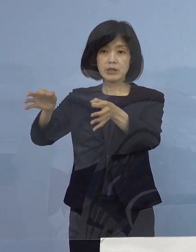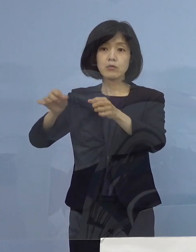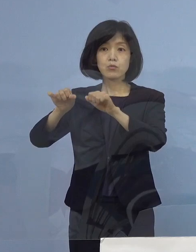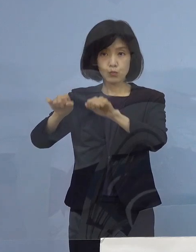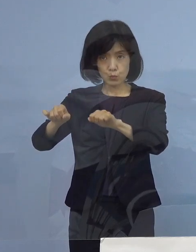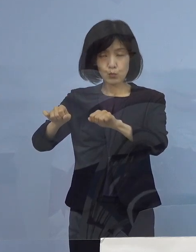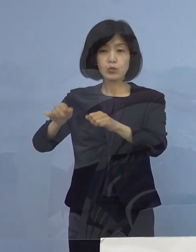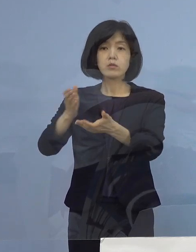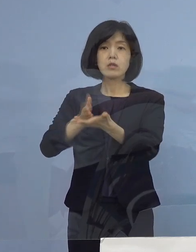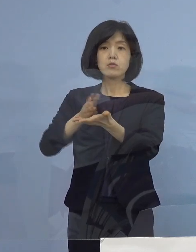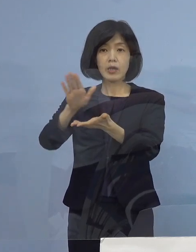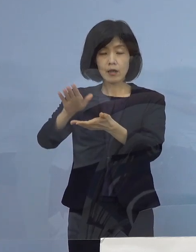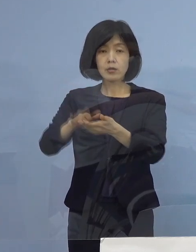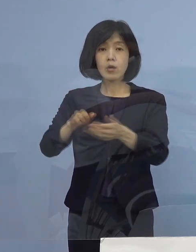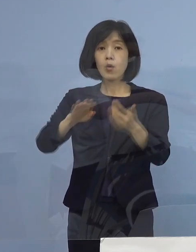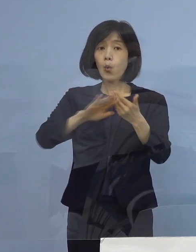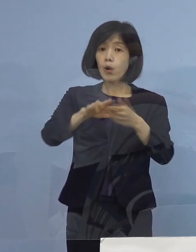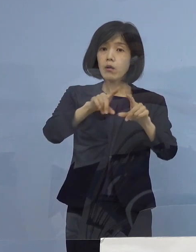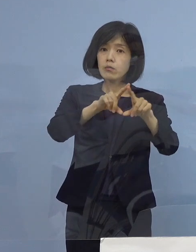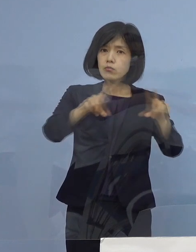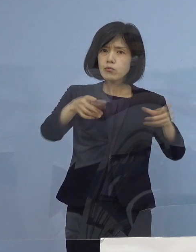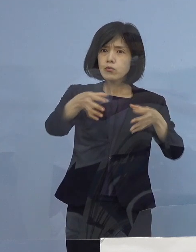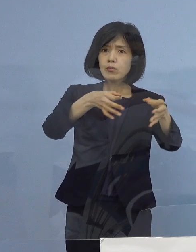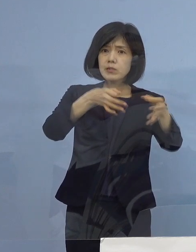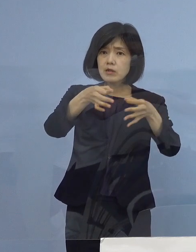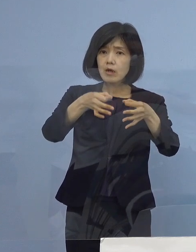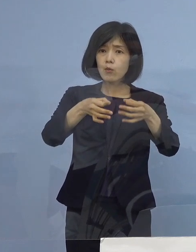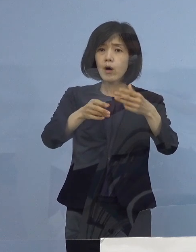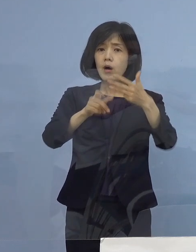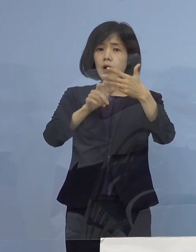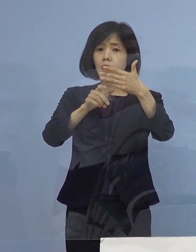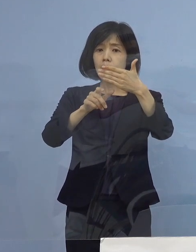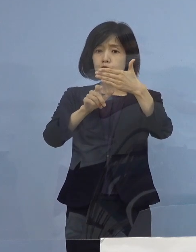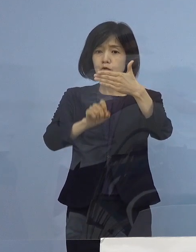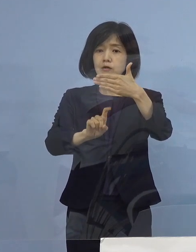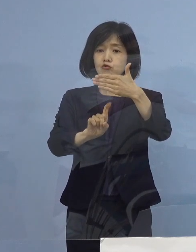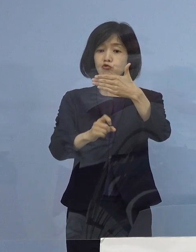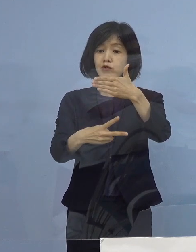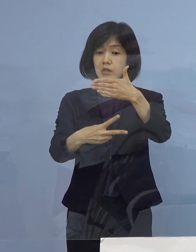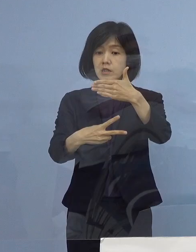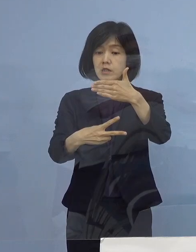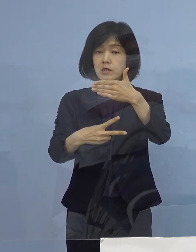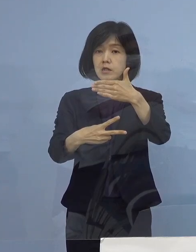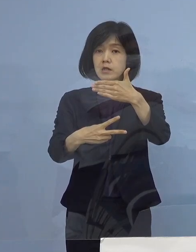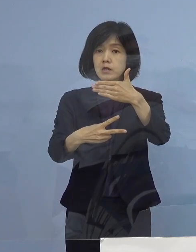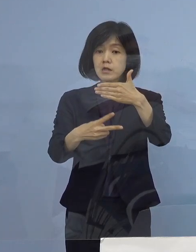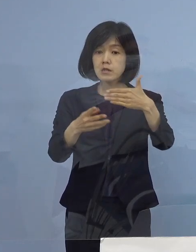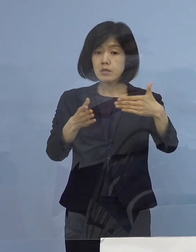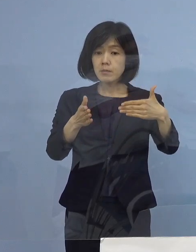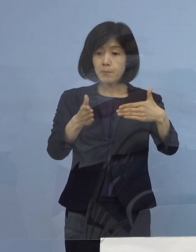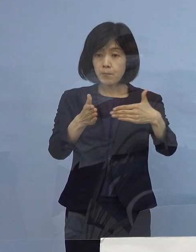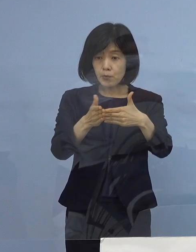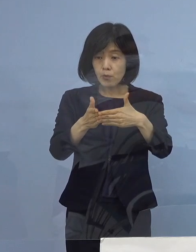通常の店舗については 9月12日の期限が終わった後に申請する形